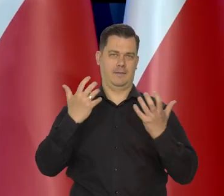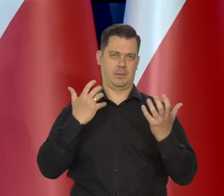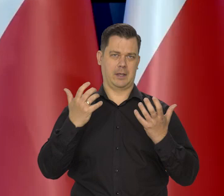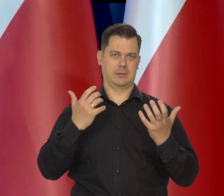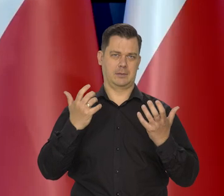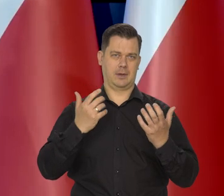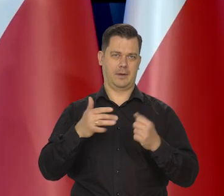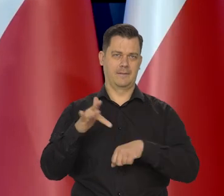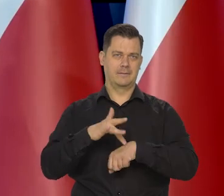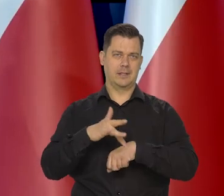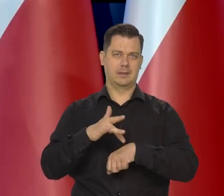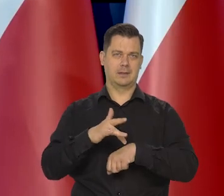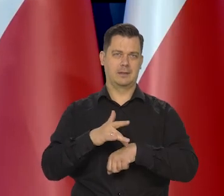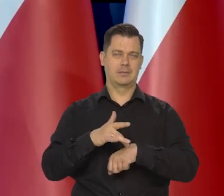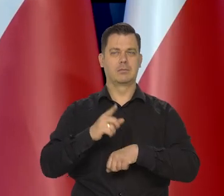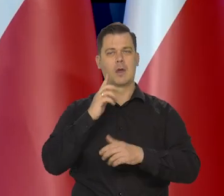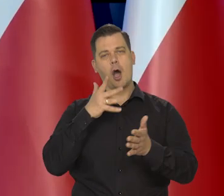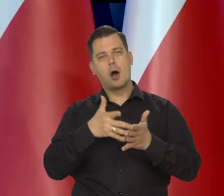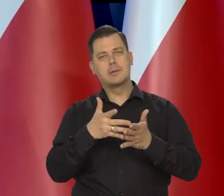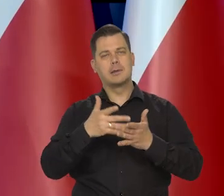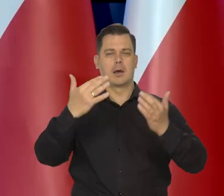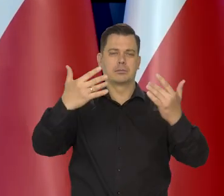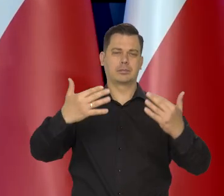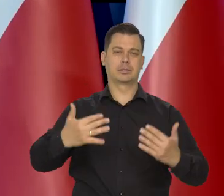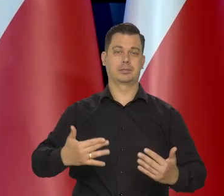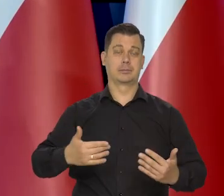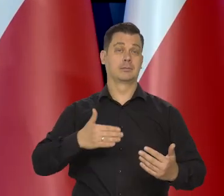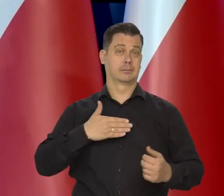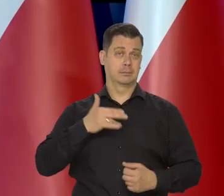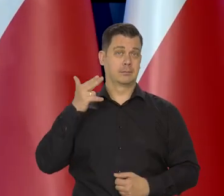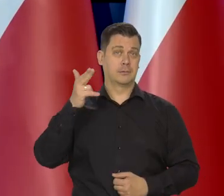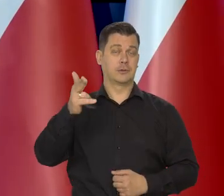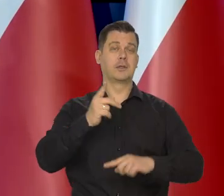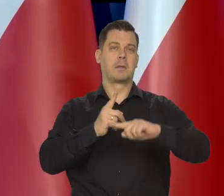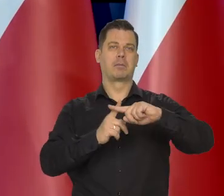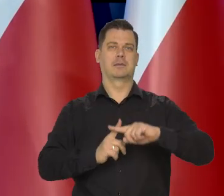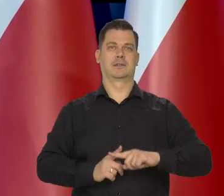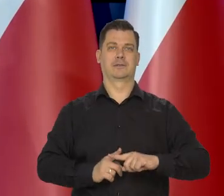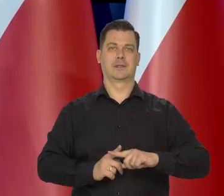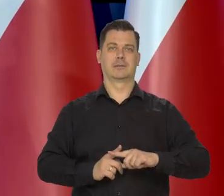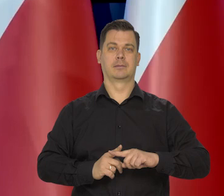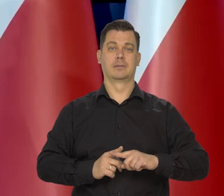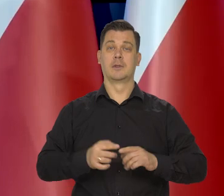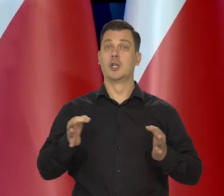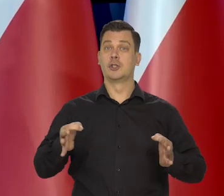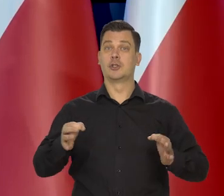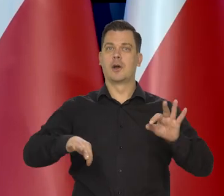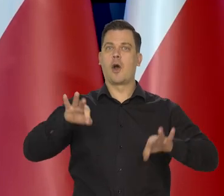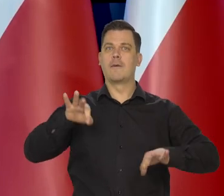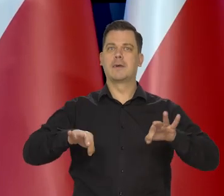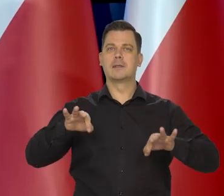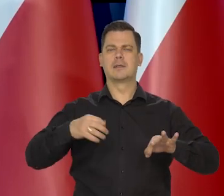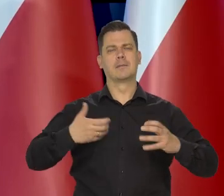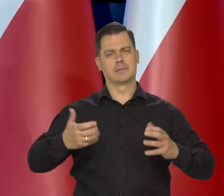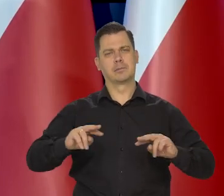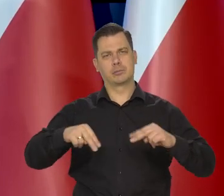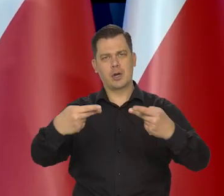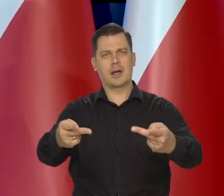I od oceny tych danych, mam nadzieję, że one będą pozytywne. Chciałbym, żeby dzisiejszej konferencji wyszło pozytywne przesłanie,